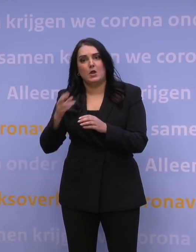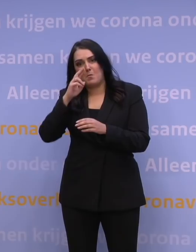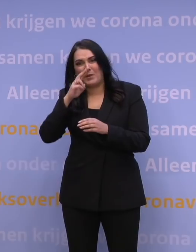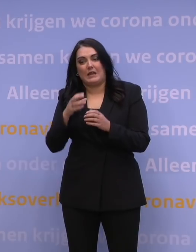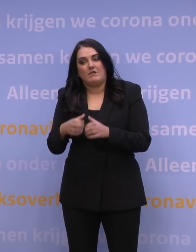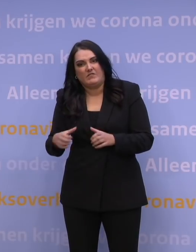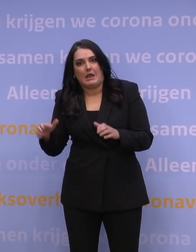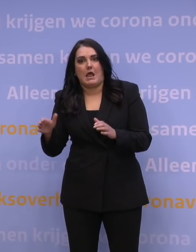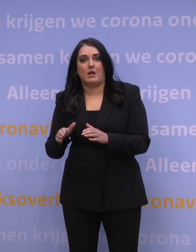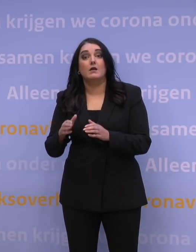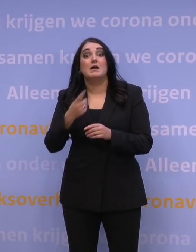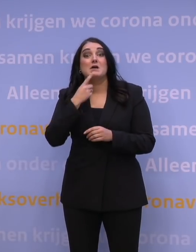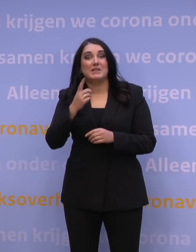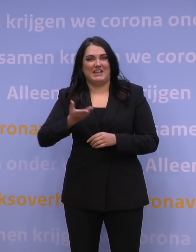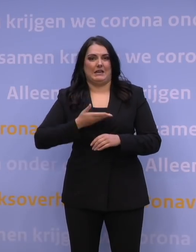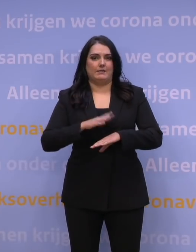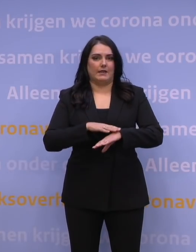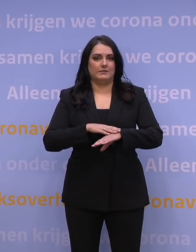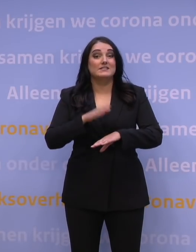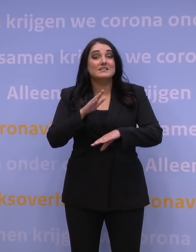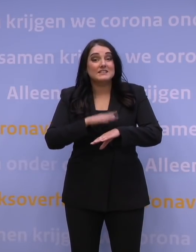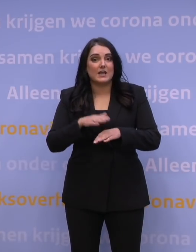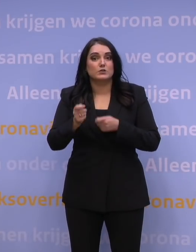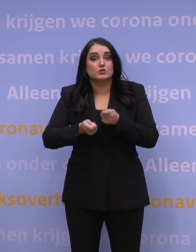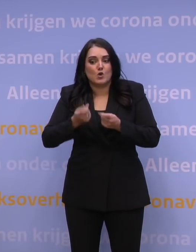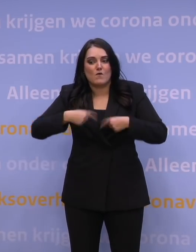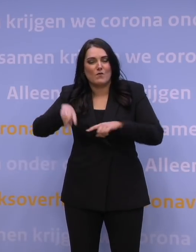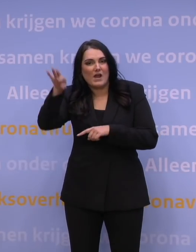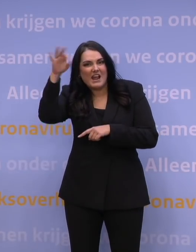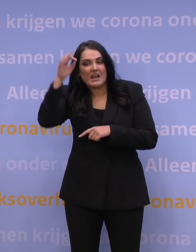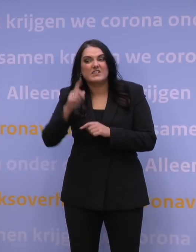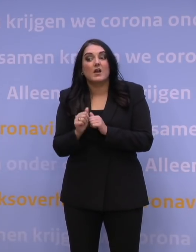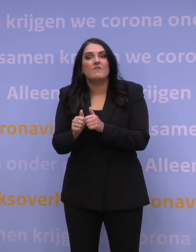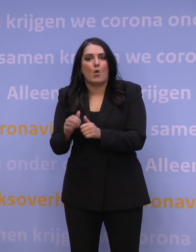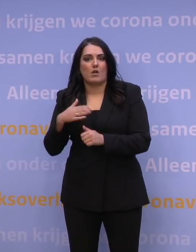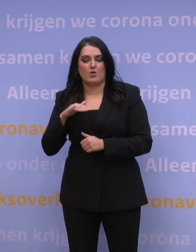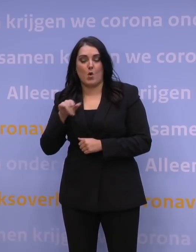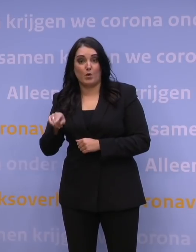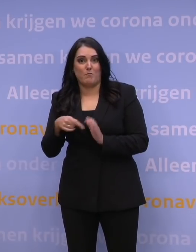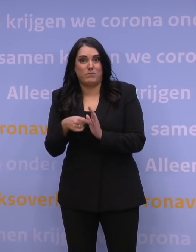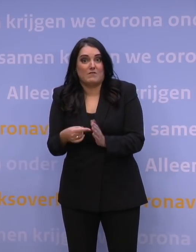Tijd om meer te leren over de impact van de omikronvariant, vooral over hoe ziek we ervan worden.